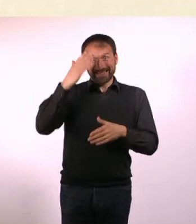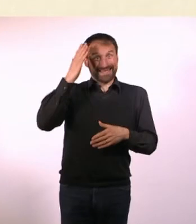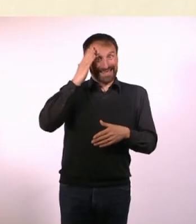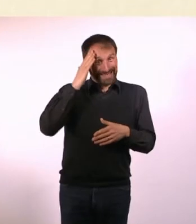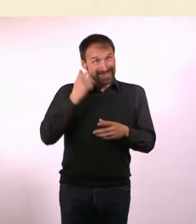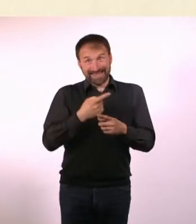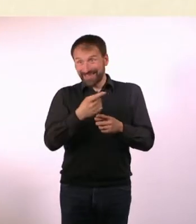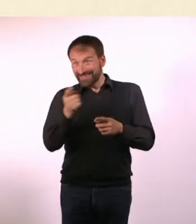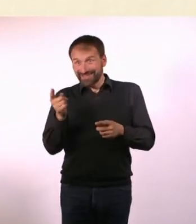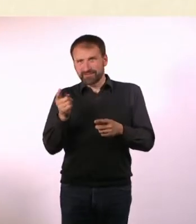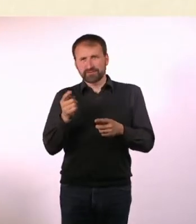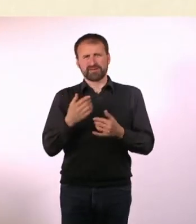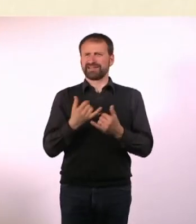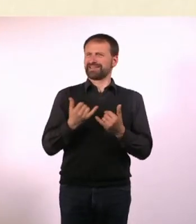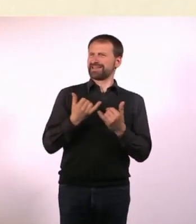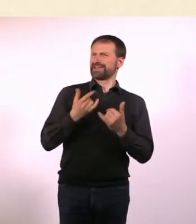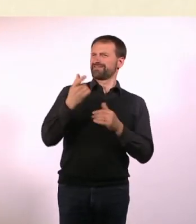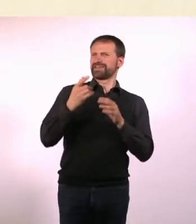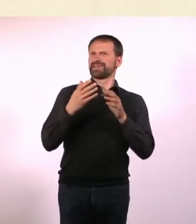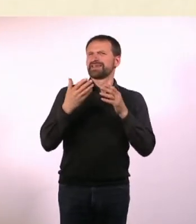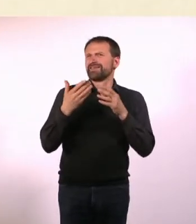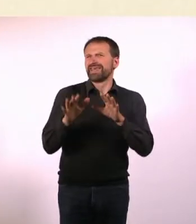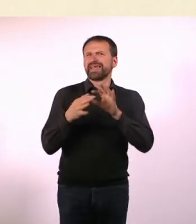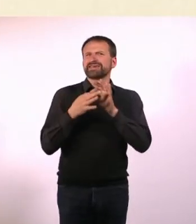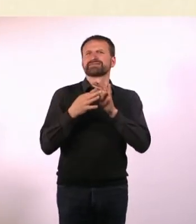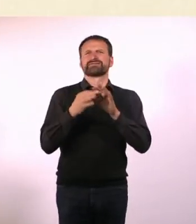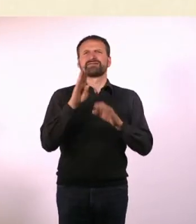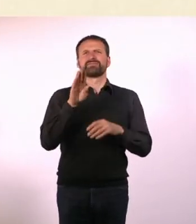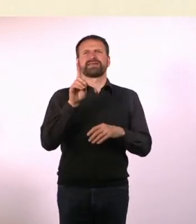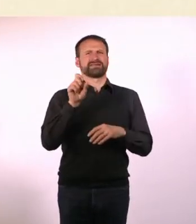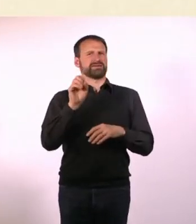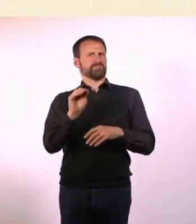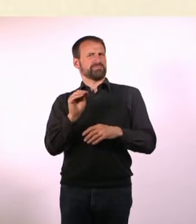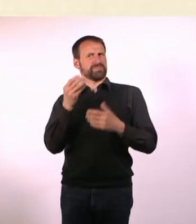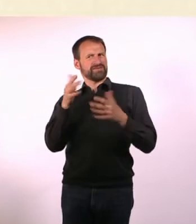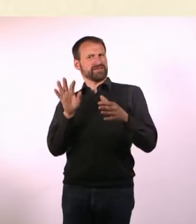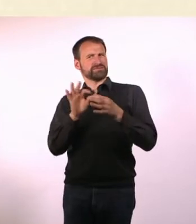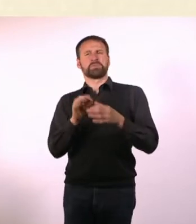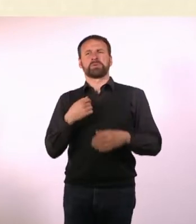die ich so in meinem Bekanntenkreis hatte, schon mal mit BDSM zu tun hatten. Das erschien mir doch merkwürdig.